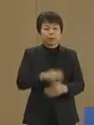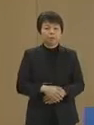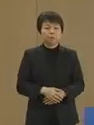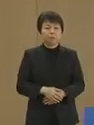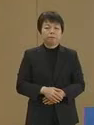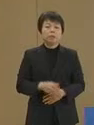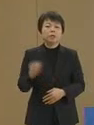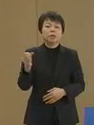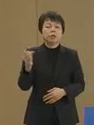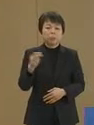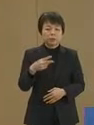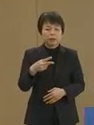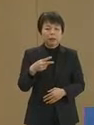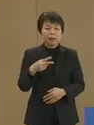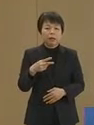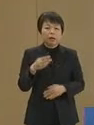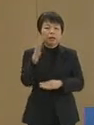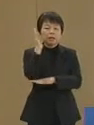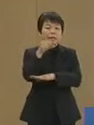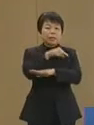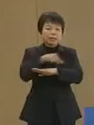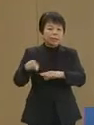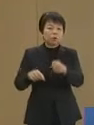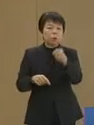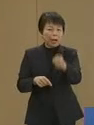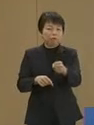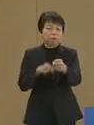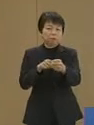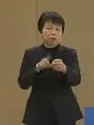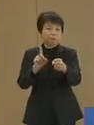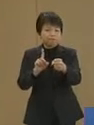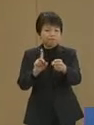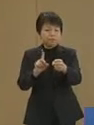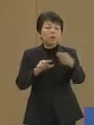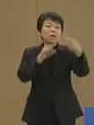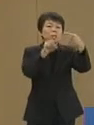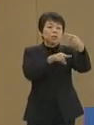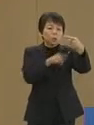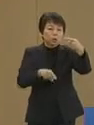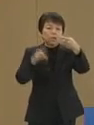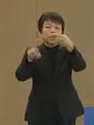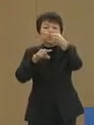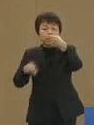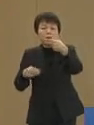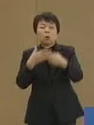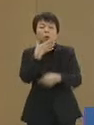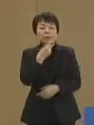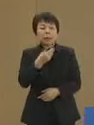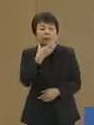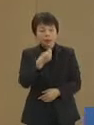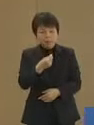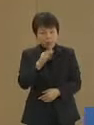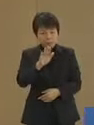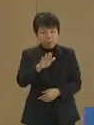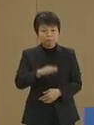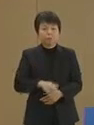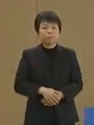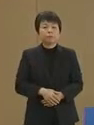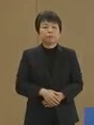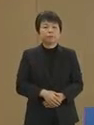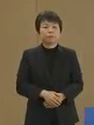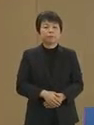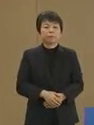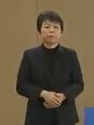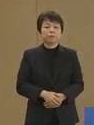そして政策の核は 一人一人の幸せです